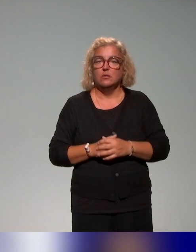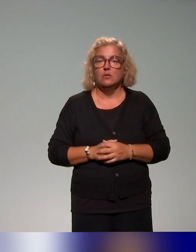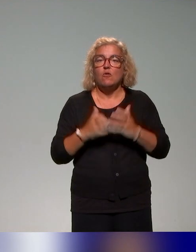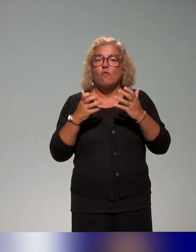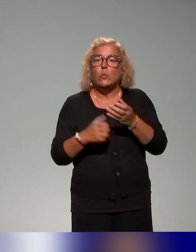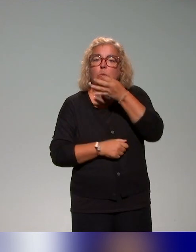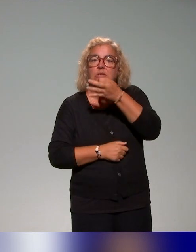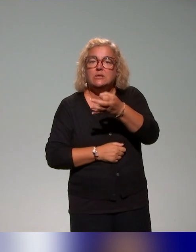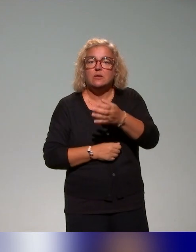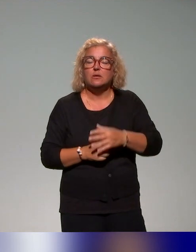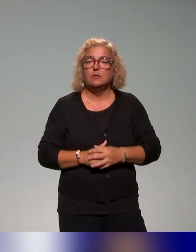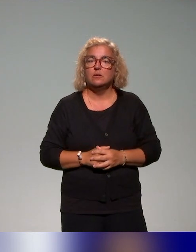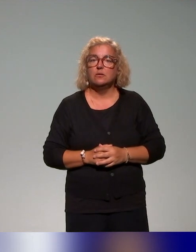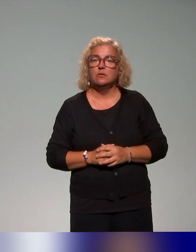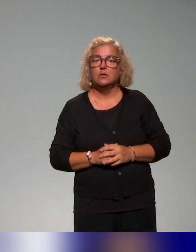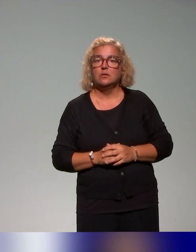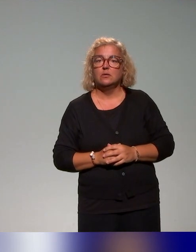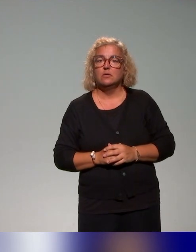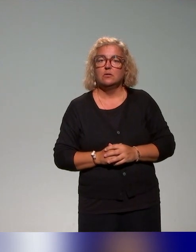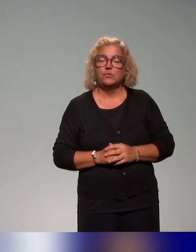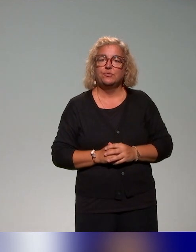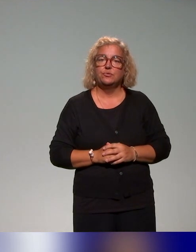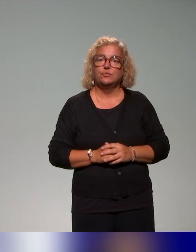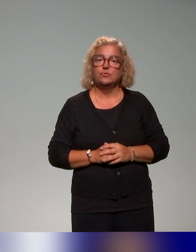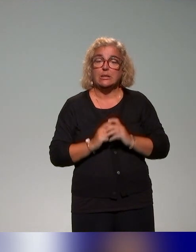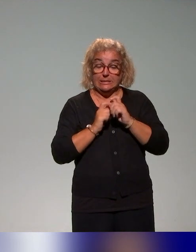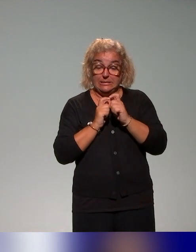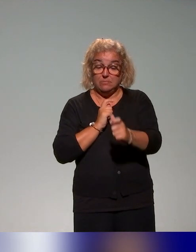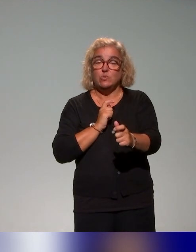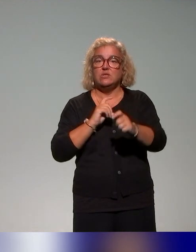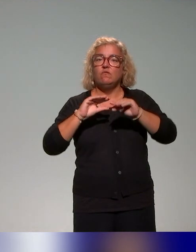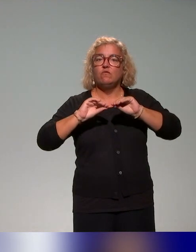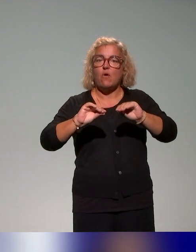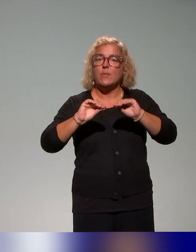c'est que ce dispositif de formation, on travaille en collaboration avec